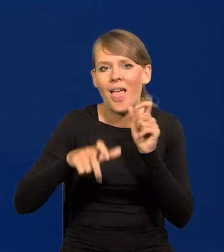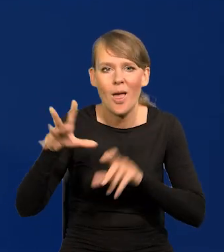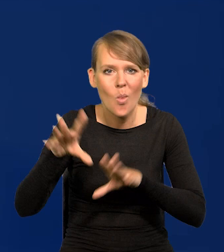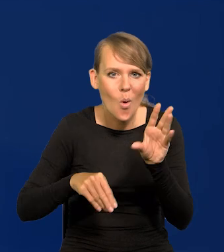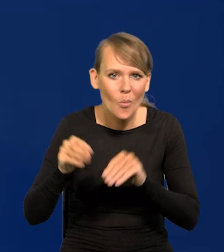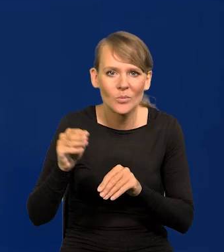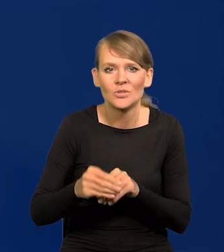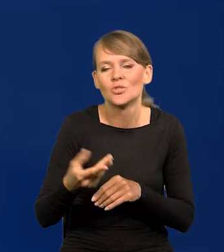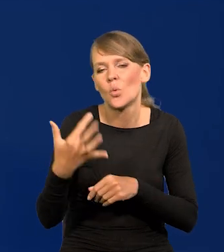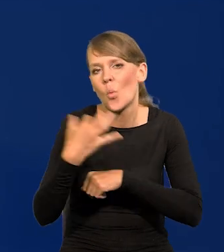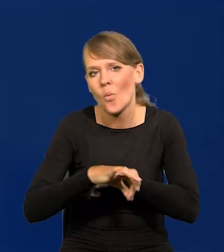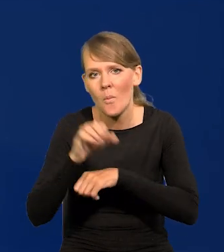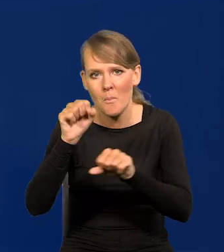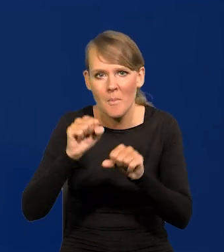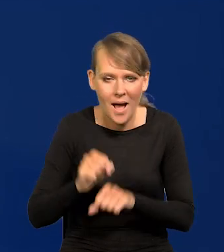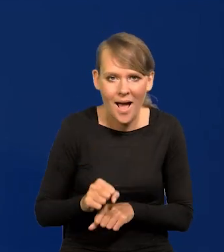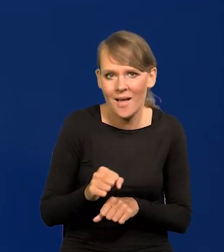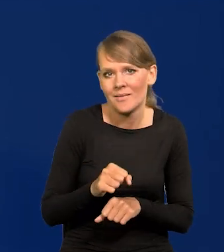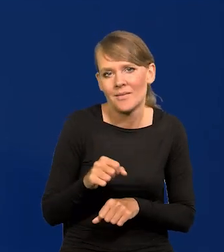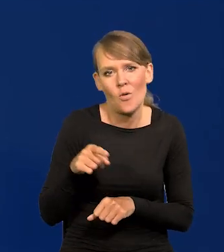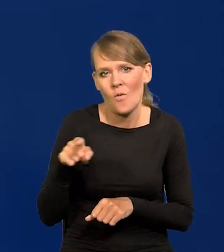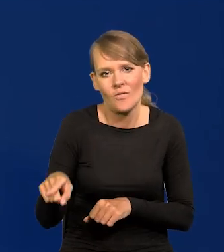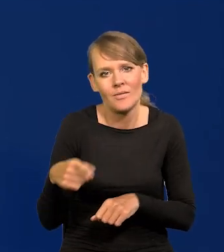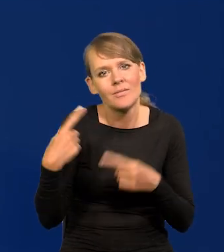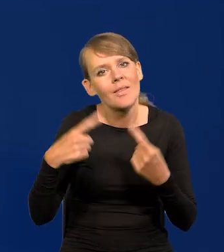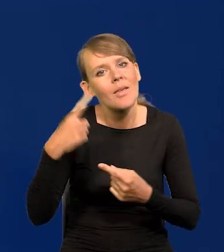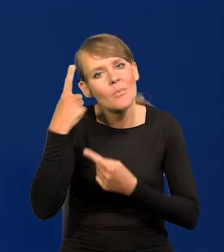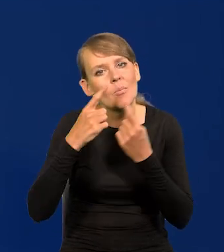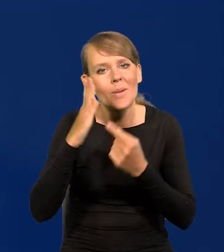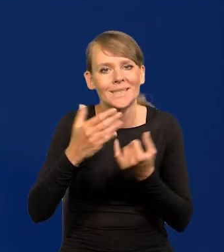uniwersyteccy, bankowi, nie spodziewali się innej decyzji.